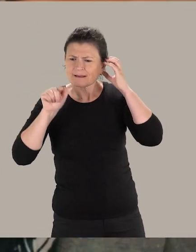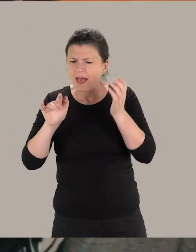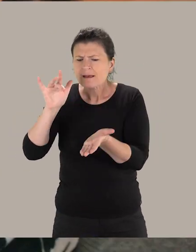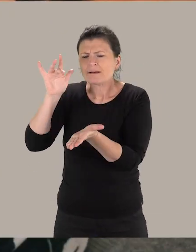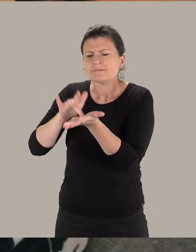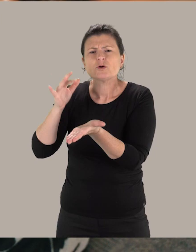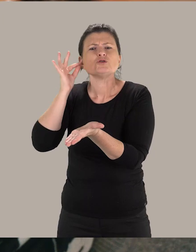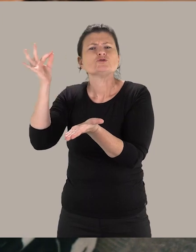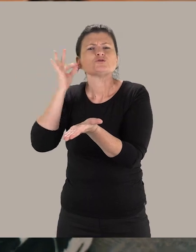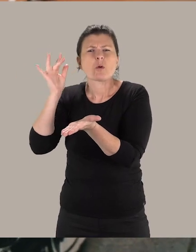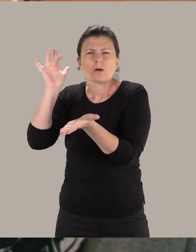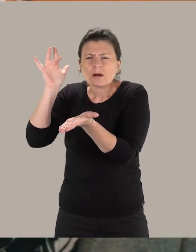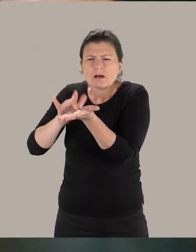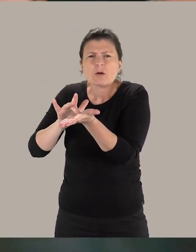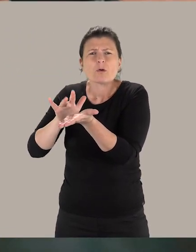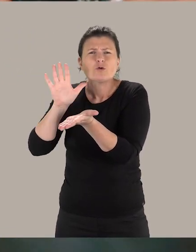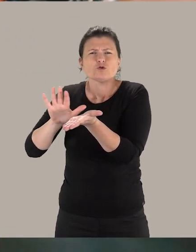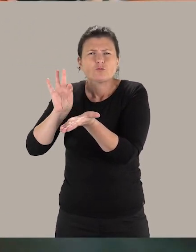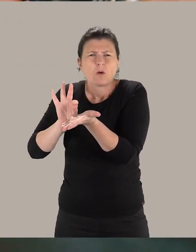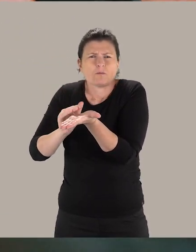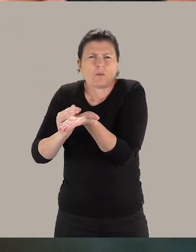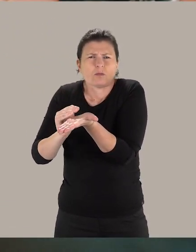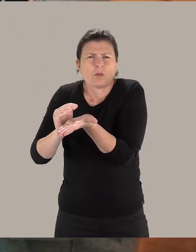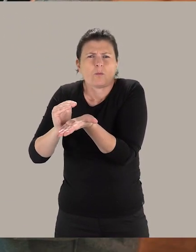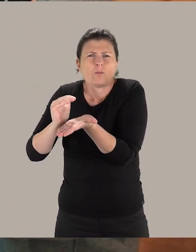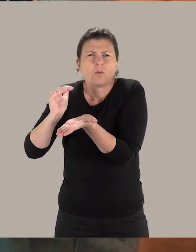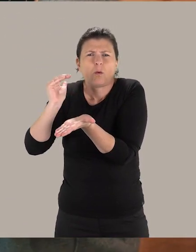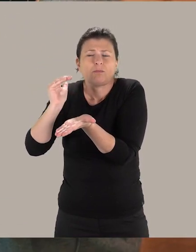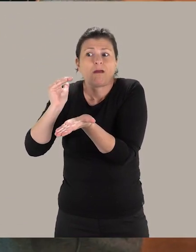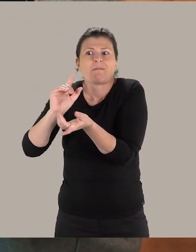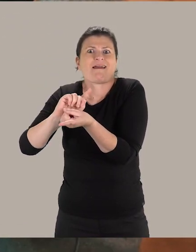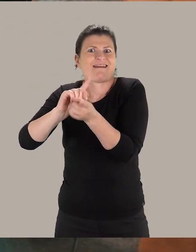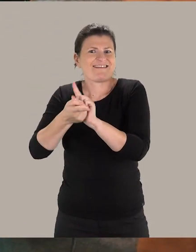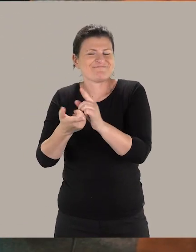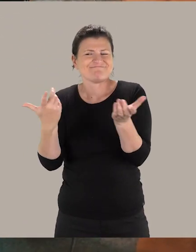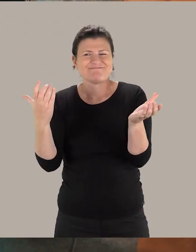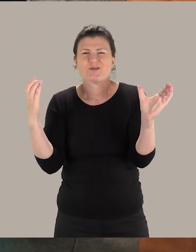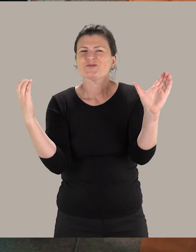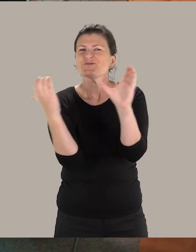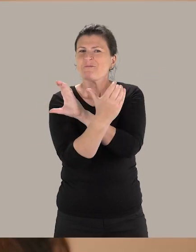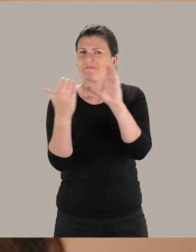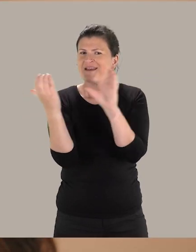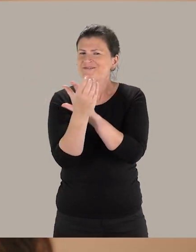Tu peux équiper le visiteur avec le casque, tu montes le volume tout doucement ici, à partir de ce bouton.